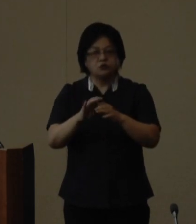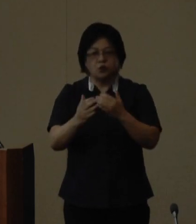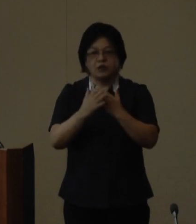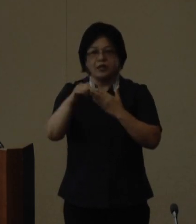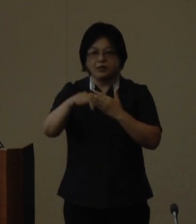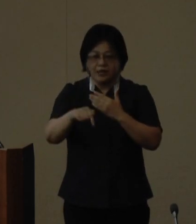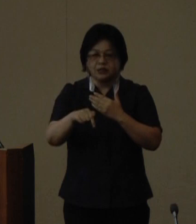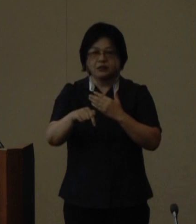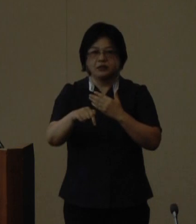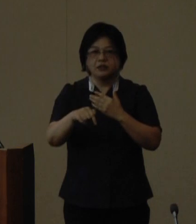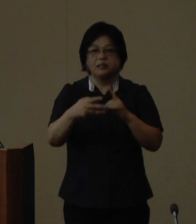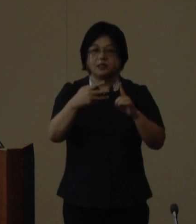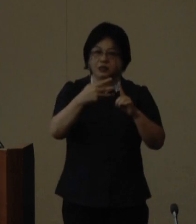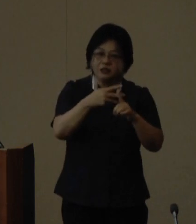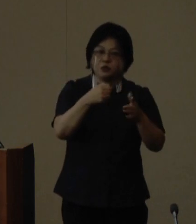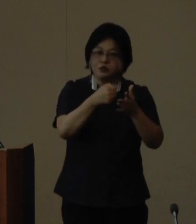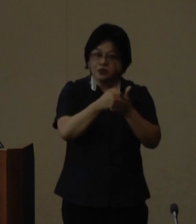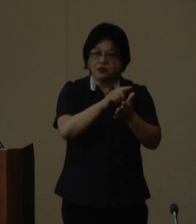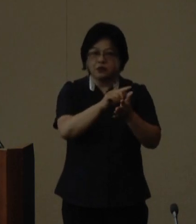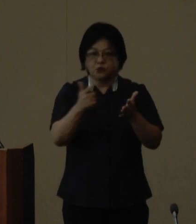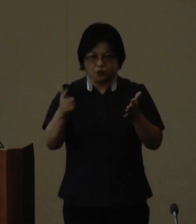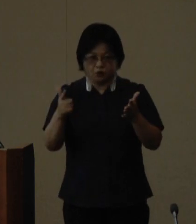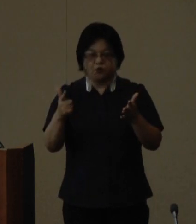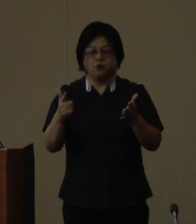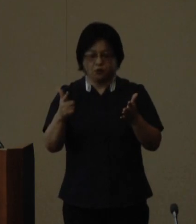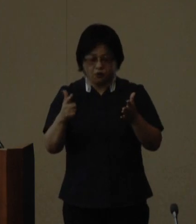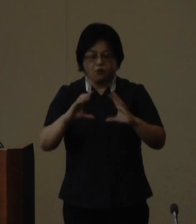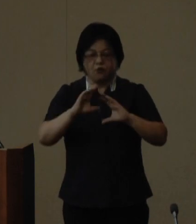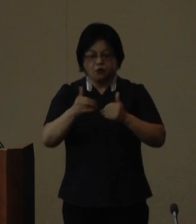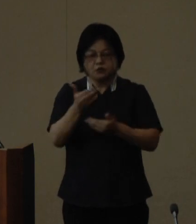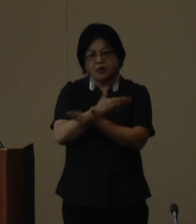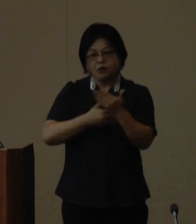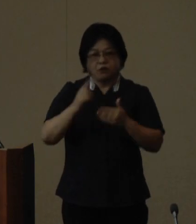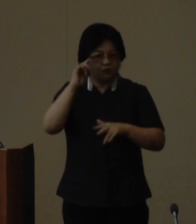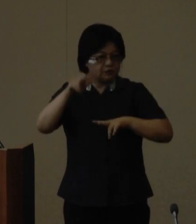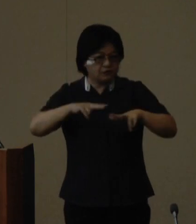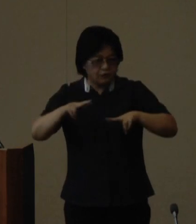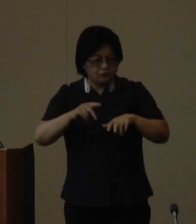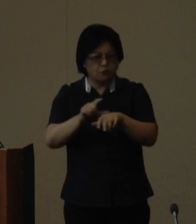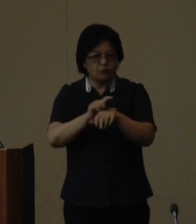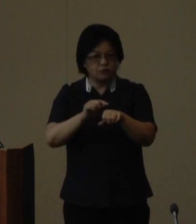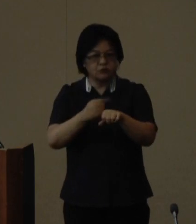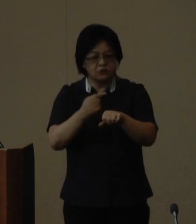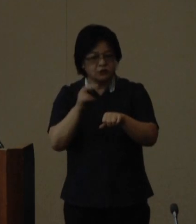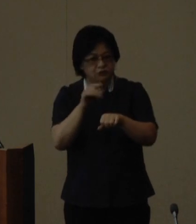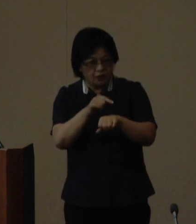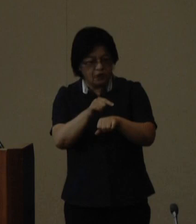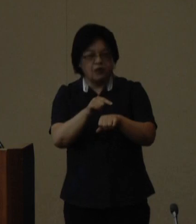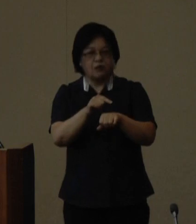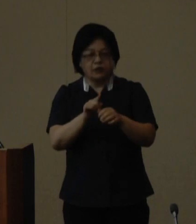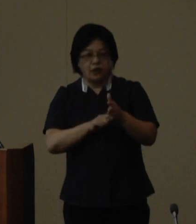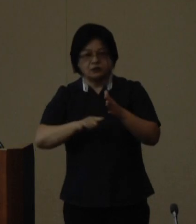ウチナーンチュの日の設定など 各種国際交流施策の独自性先進 性等の点を評価